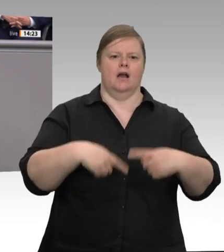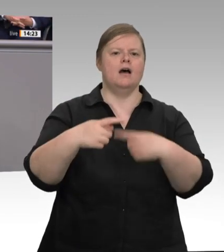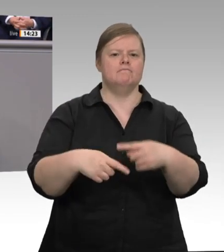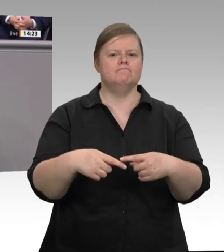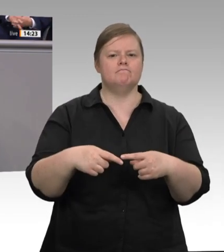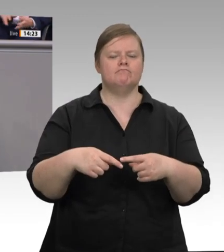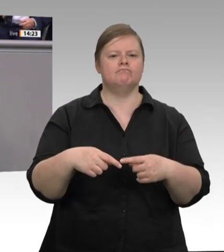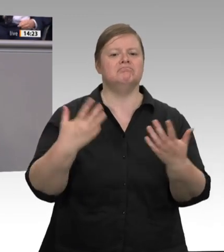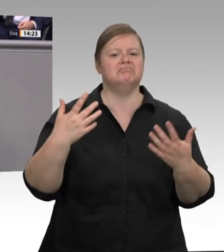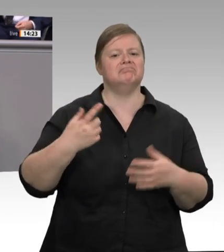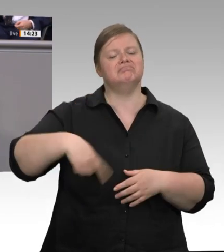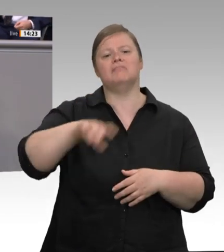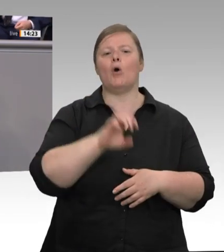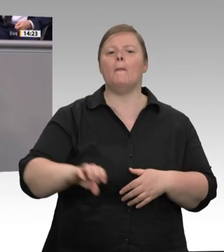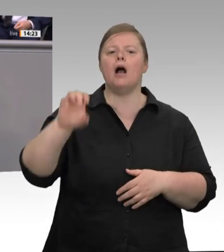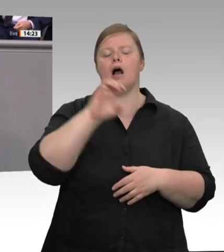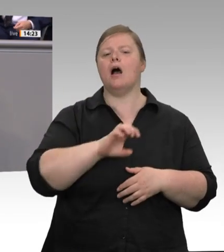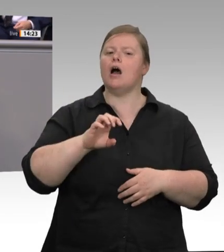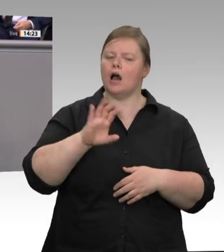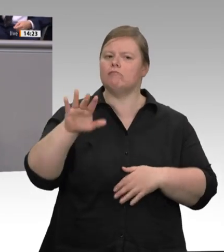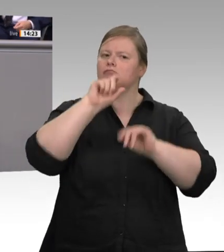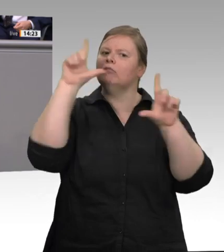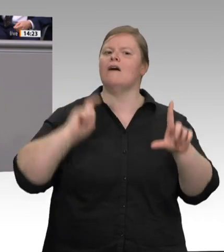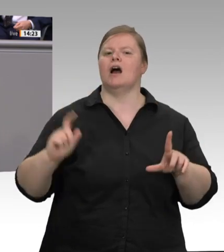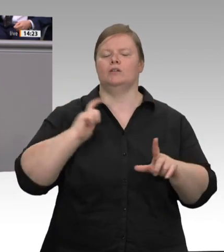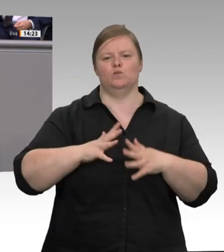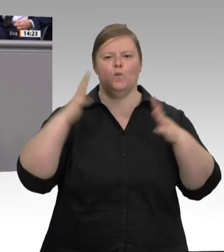kommen – Herr Heil, ich bin Ihnen auch sehr dankbar für Ihre Worte –, müssen